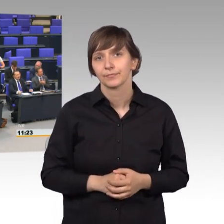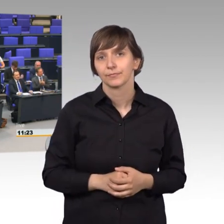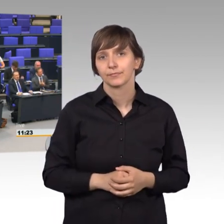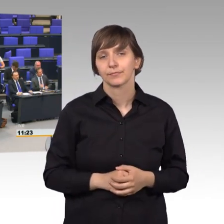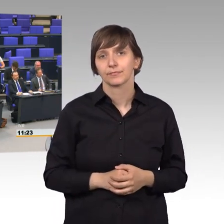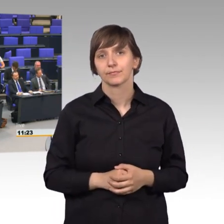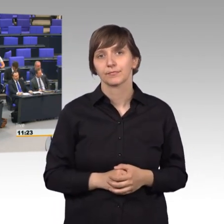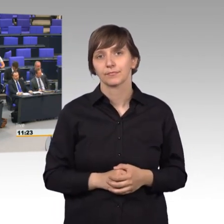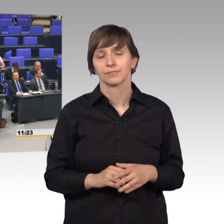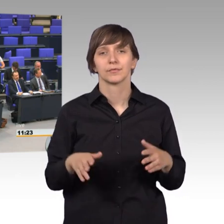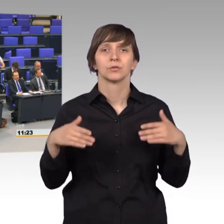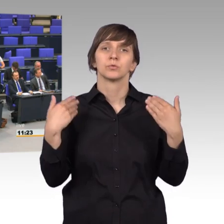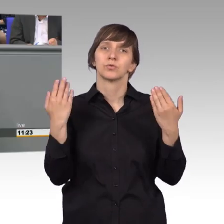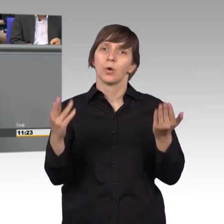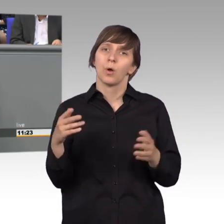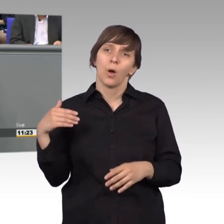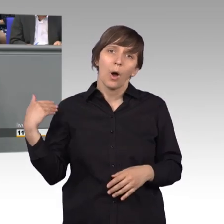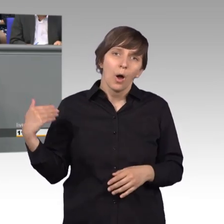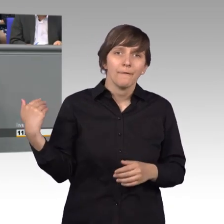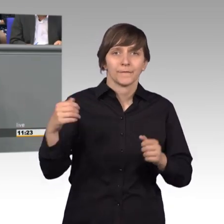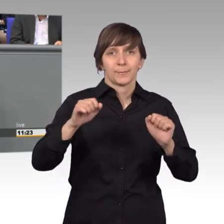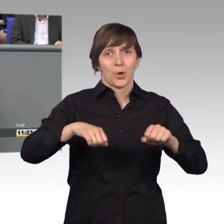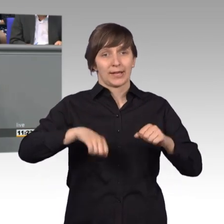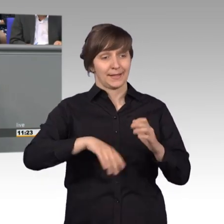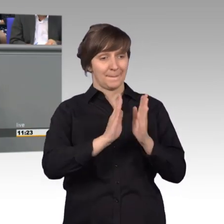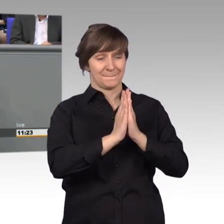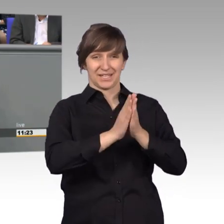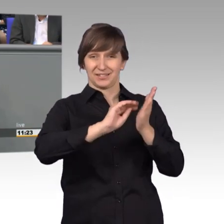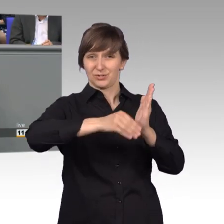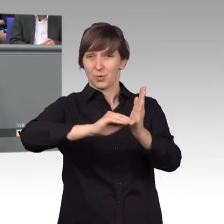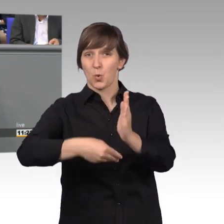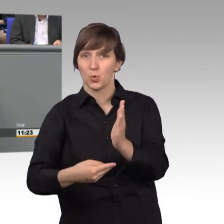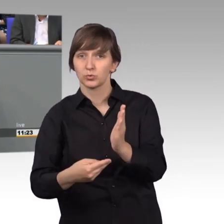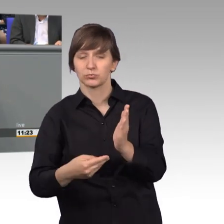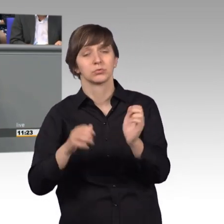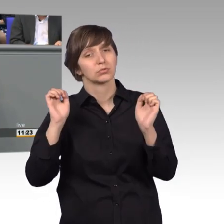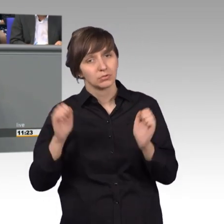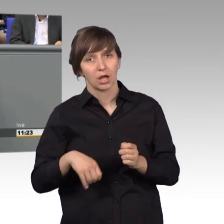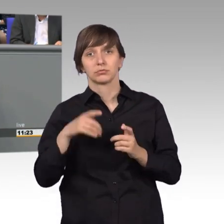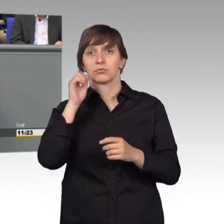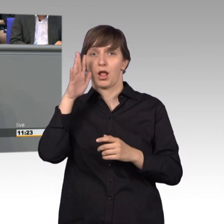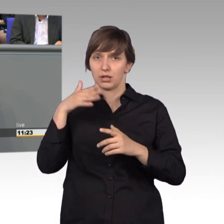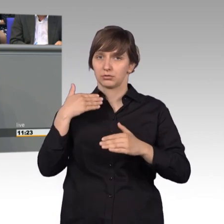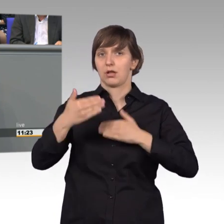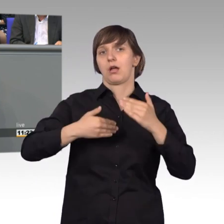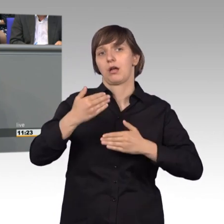Und so ist es oft möglich, dass einzelne Petitionen bereits im Dienstgang auch erledigt werden können. Der Bürger bekommt eine Information,